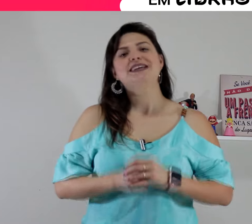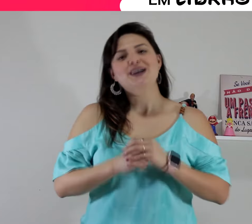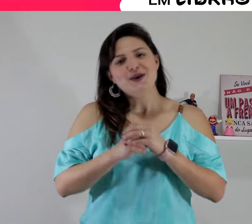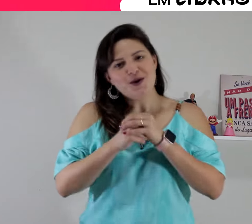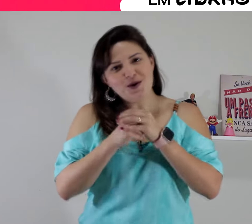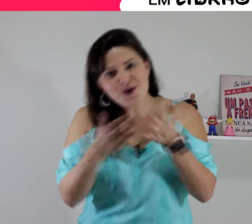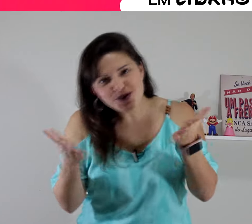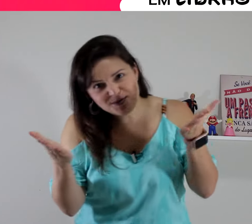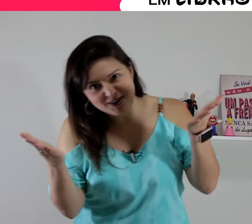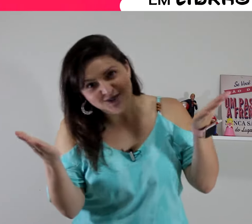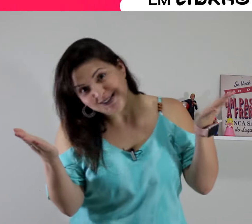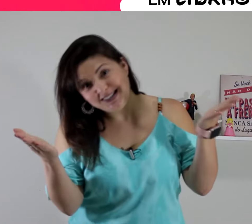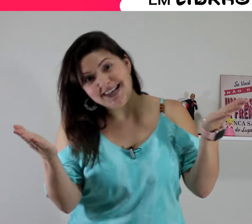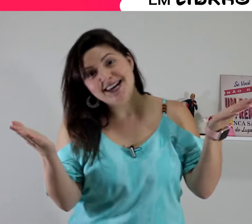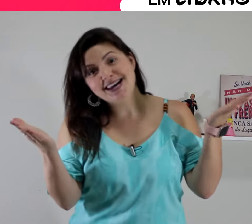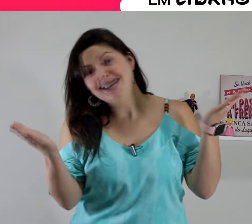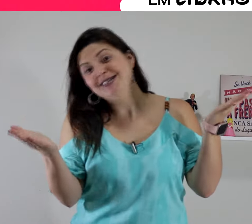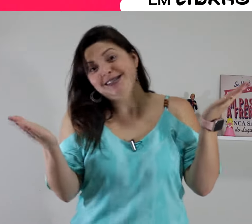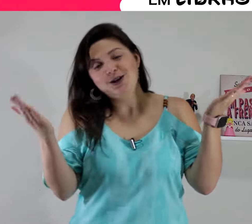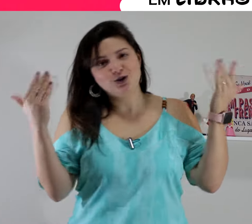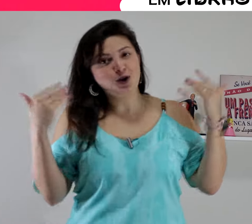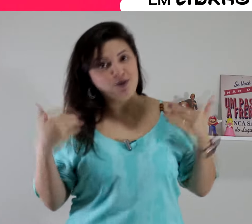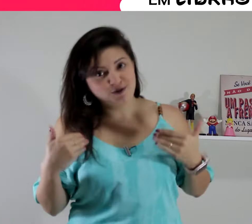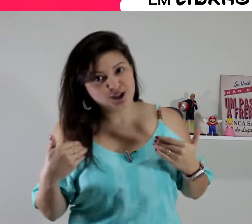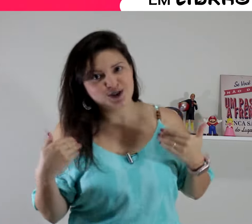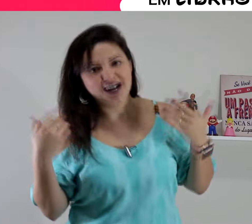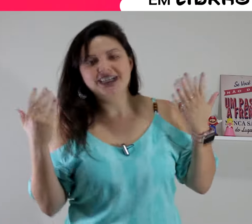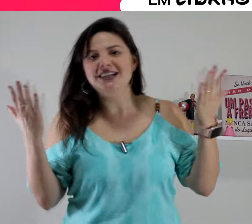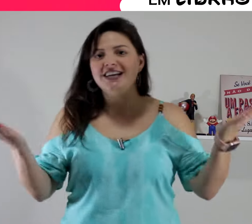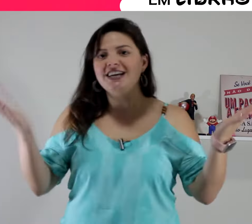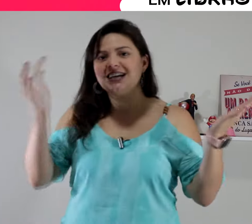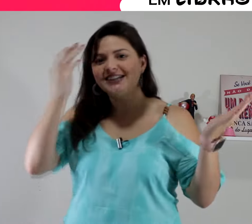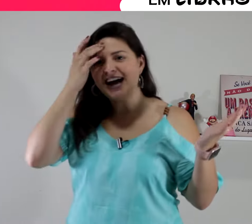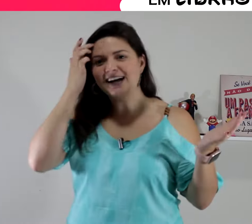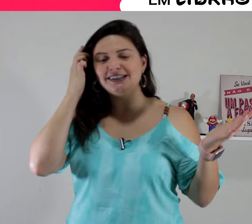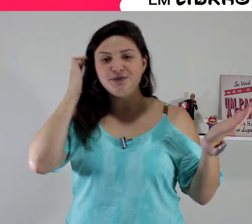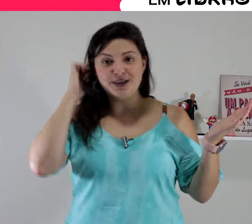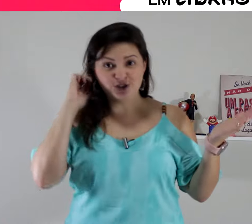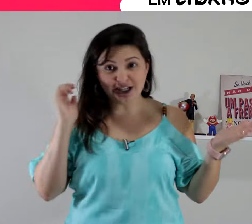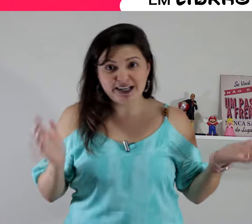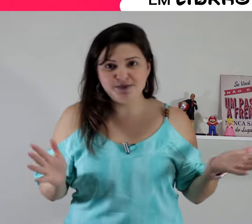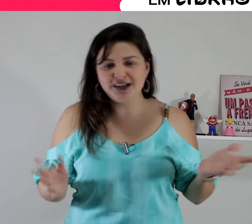oi pra vocês!! eu sou professora Aninha da Academia de Libras